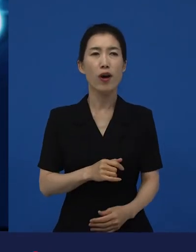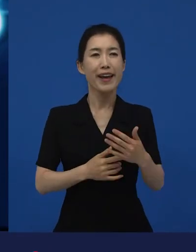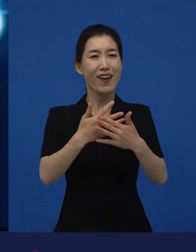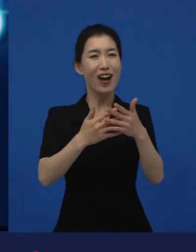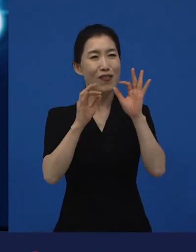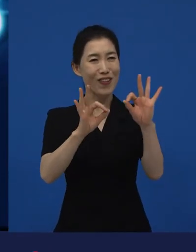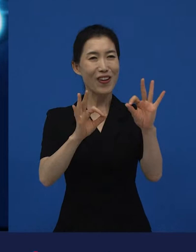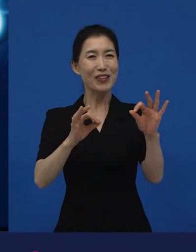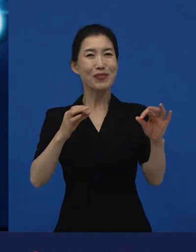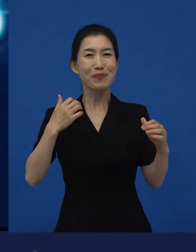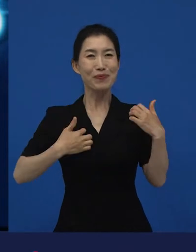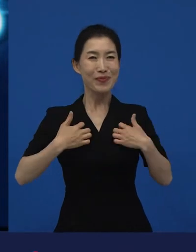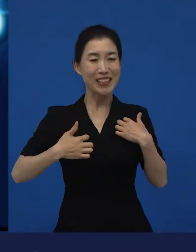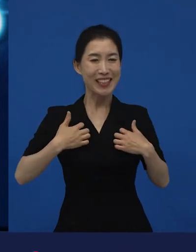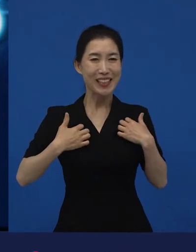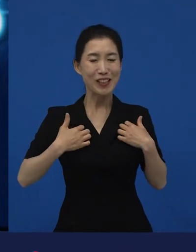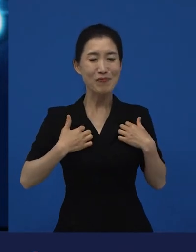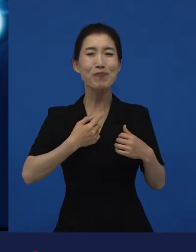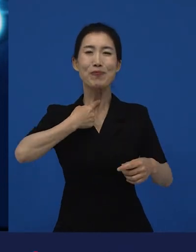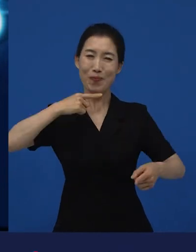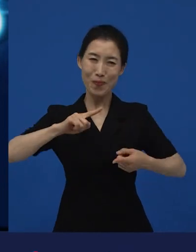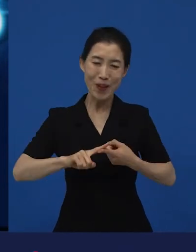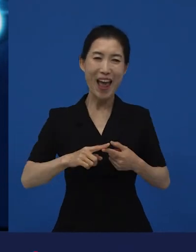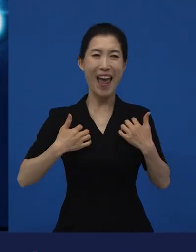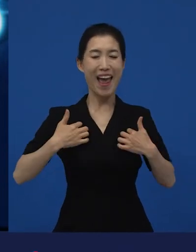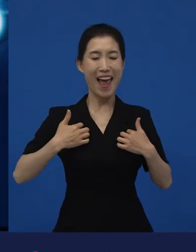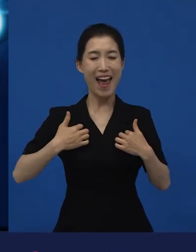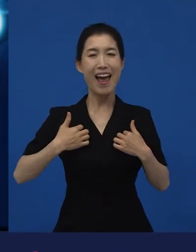기쁘다고 생각하는 어떤 만족감을 느끼기도 하고,